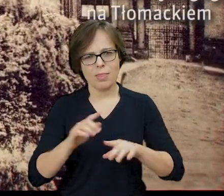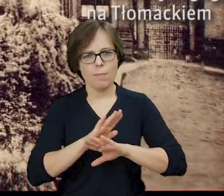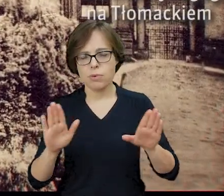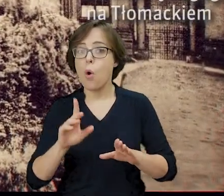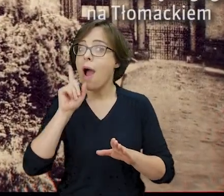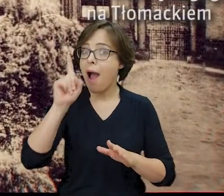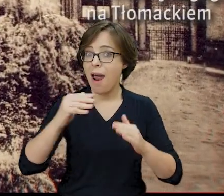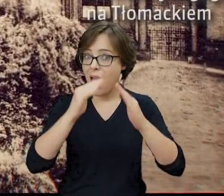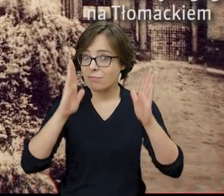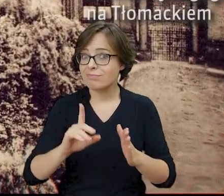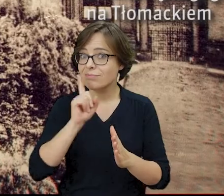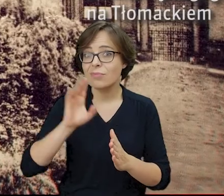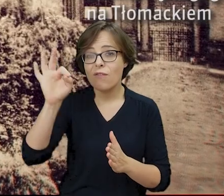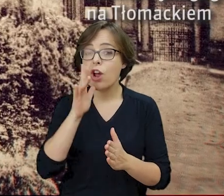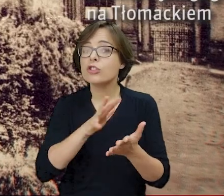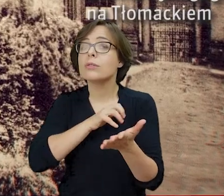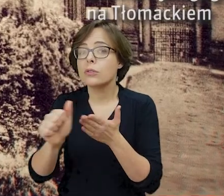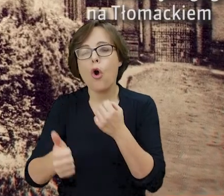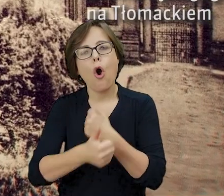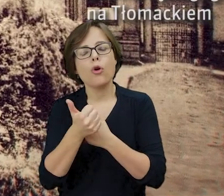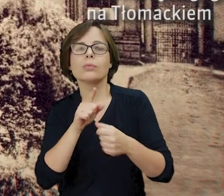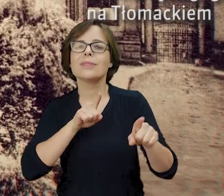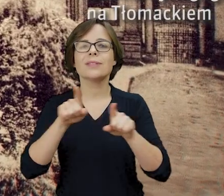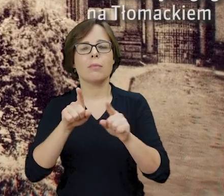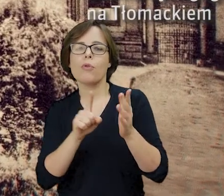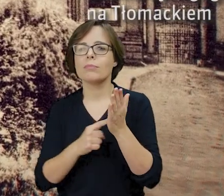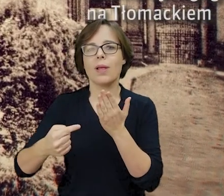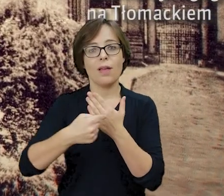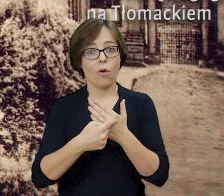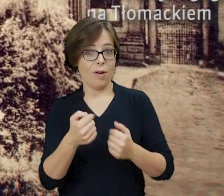zniszczenie synagogi było próbą symbolicznego unicestwienia pamięci o warszawskich Żydach.